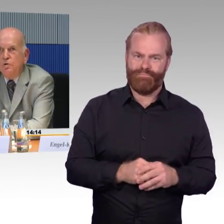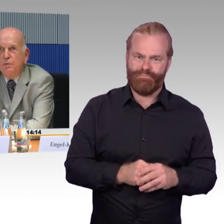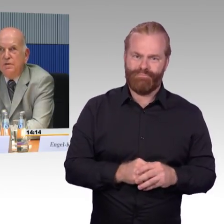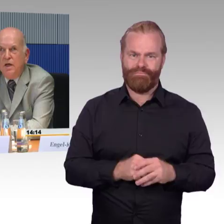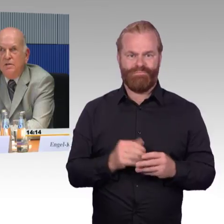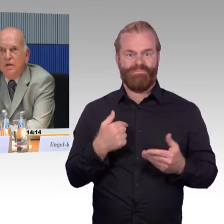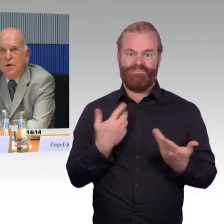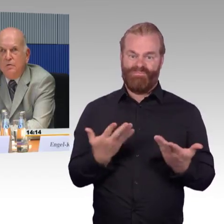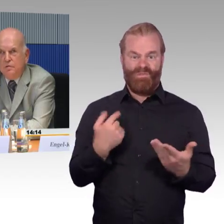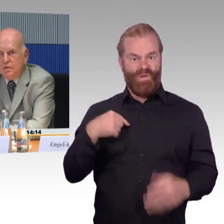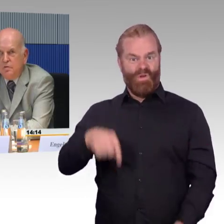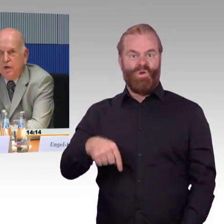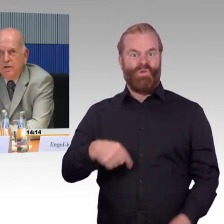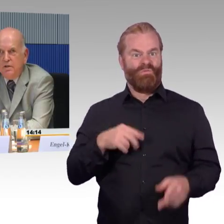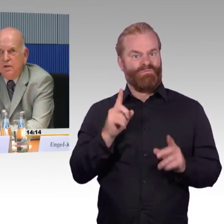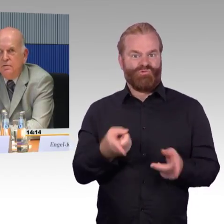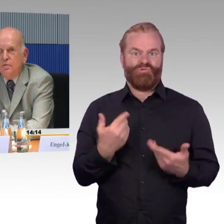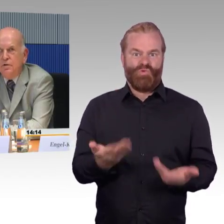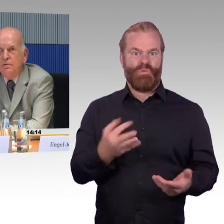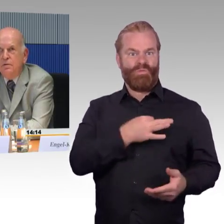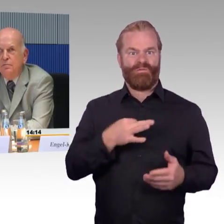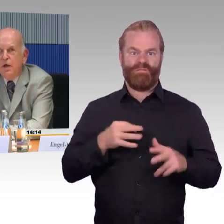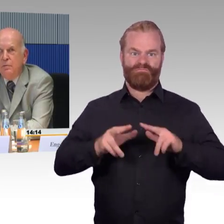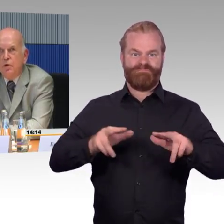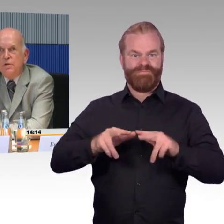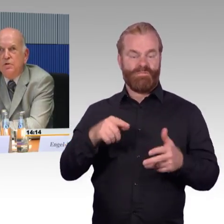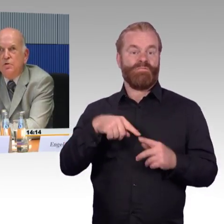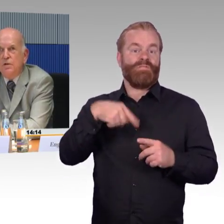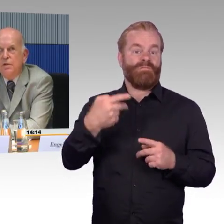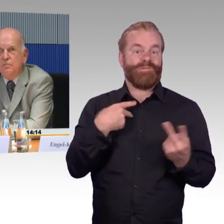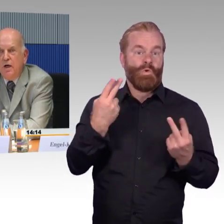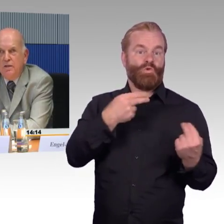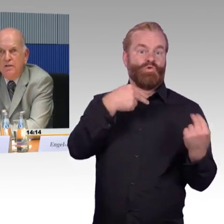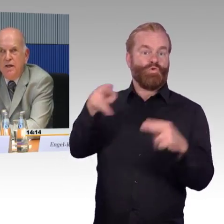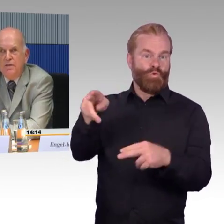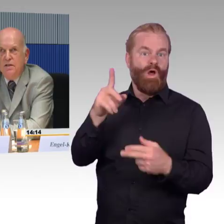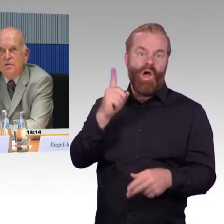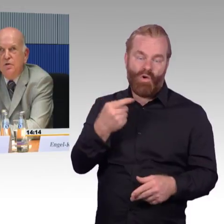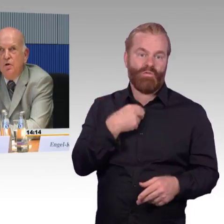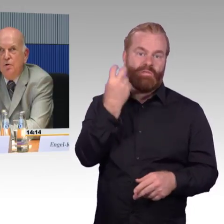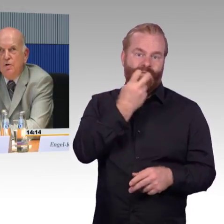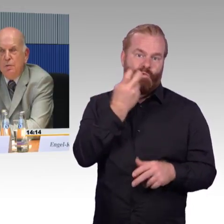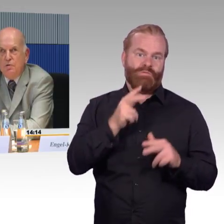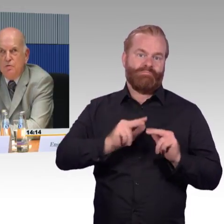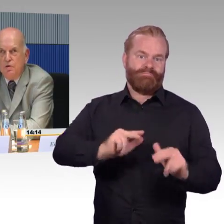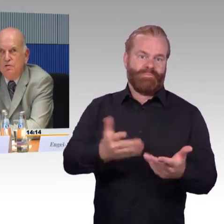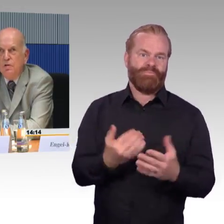Nun könnte man sagen, der Bahnhof bei Hamburg ist doch vor einigen Jahren erst umgebaut worden,